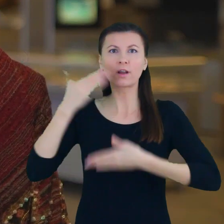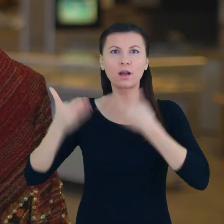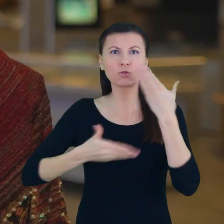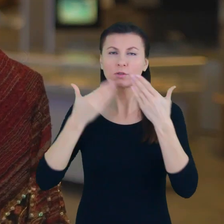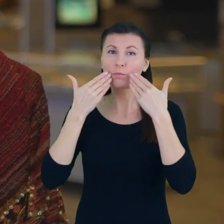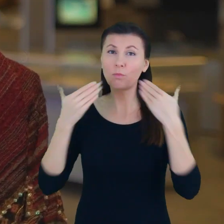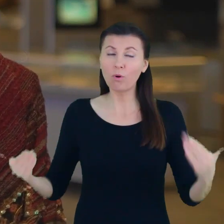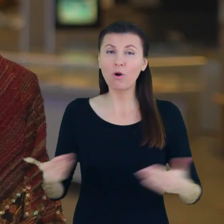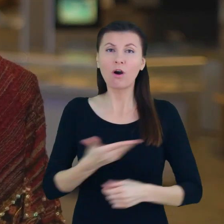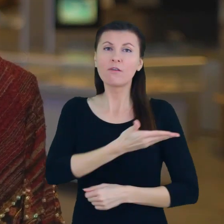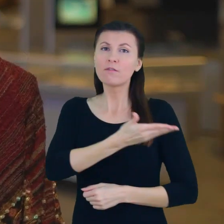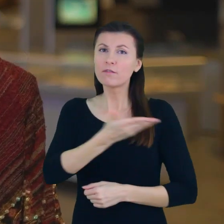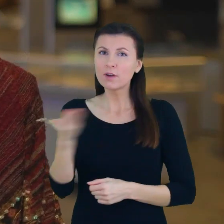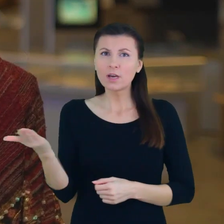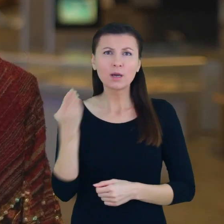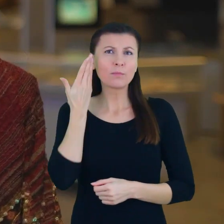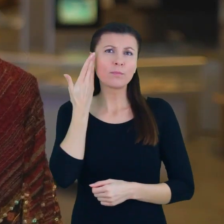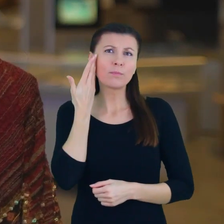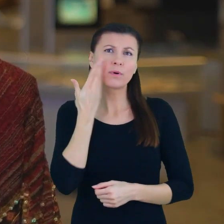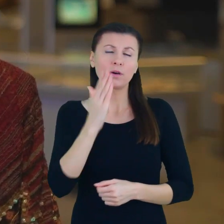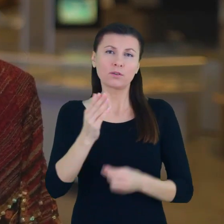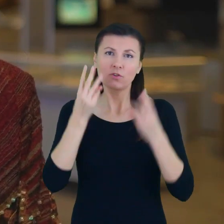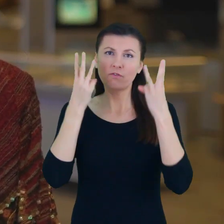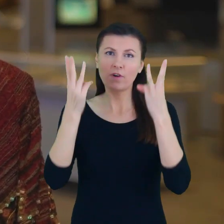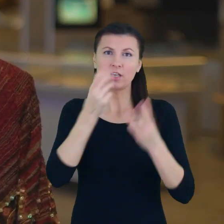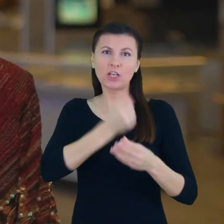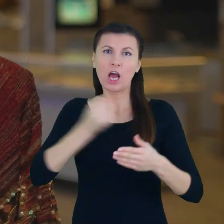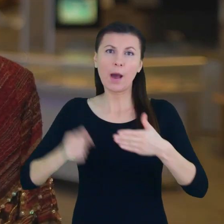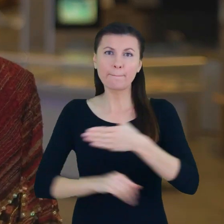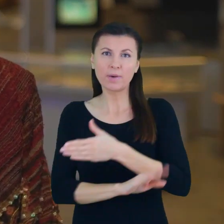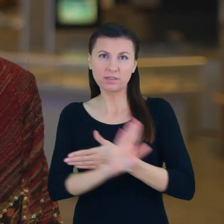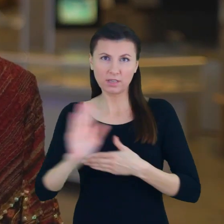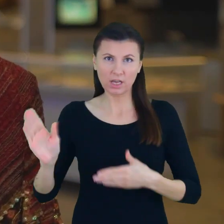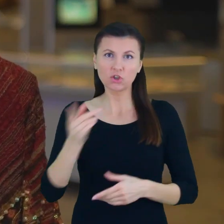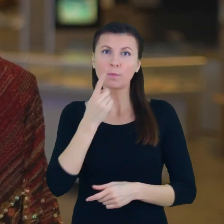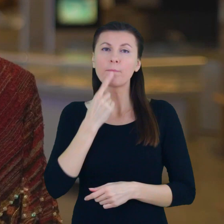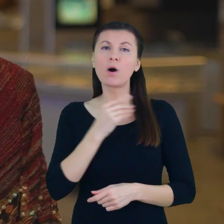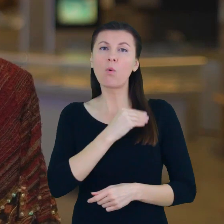Jesteście państwo bardzo ważnymi ambasadorami w Małopolsce